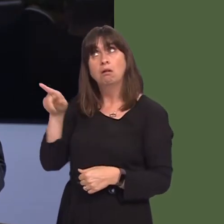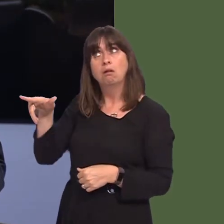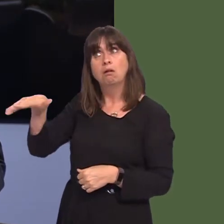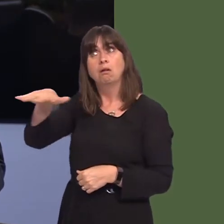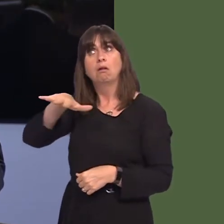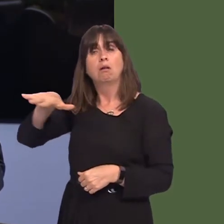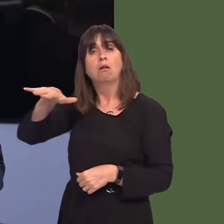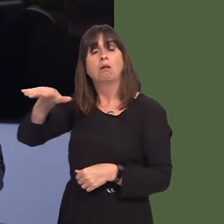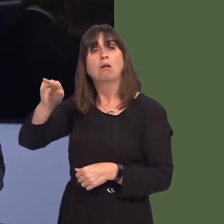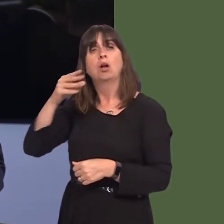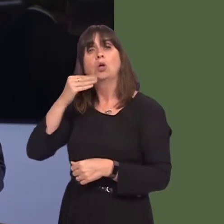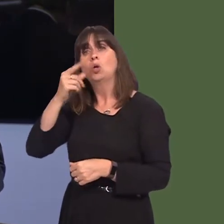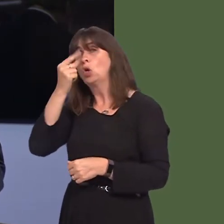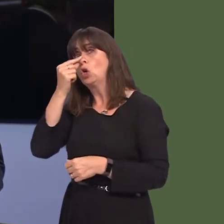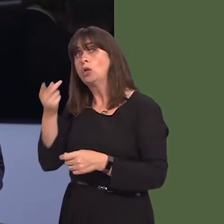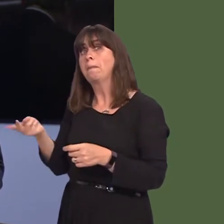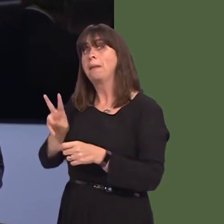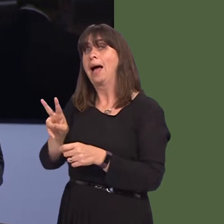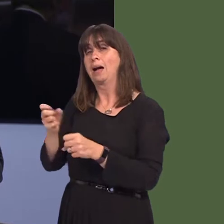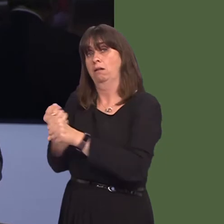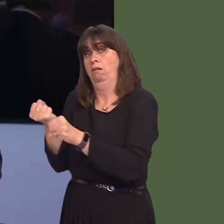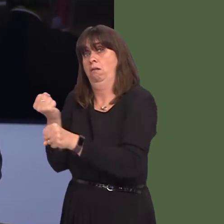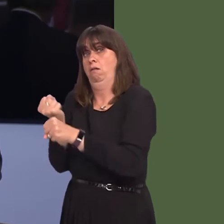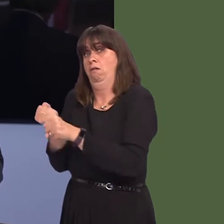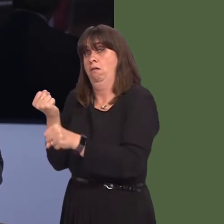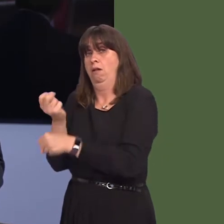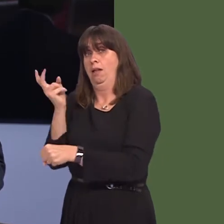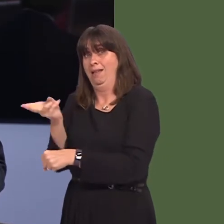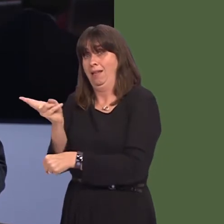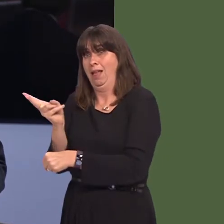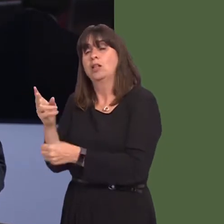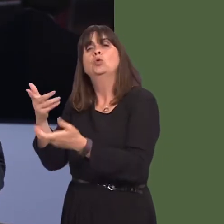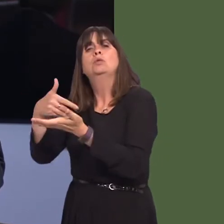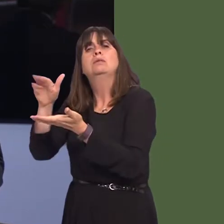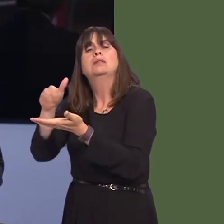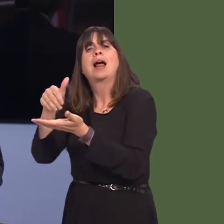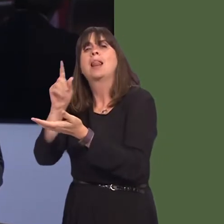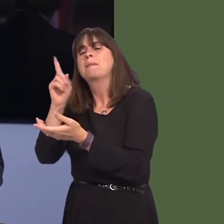refers to recommencing production should tariffs be imposed on cheese imports post Brexit.